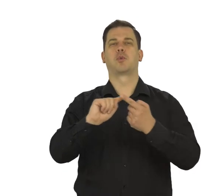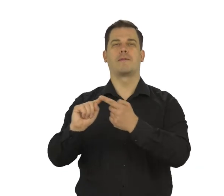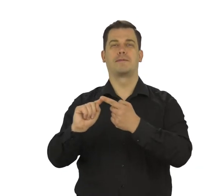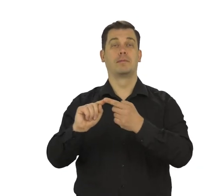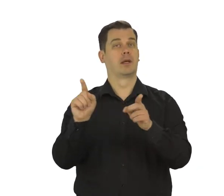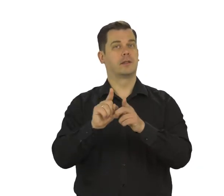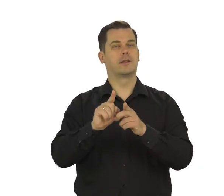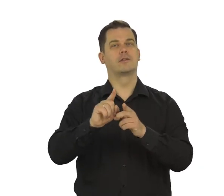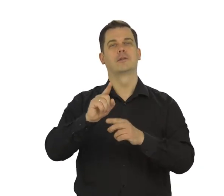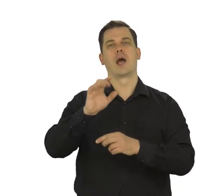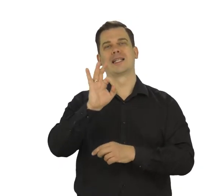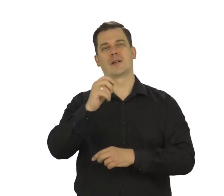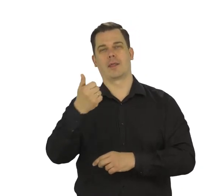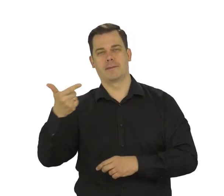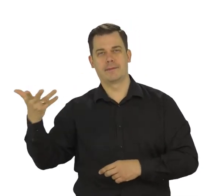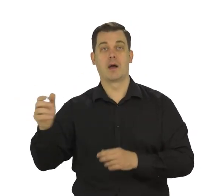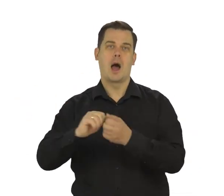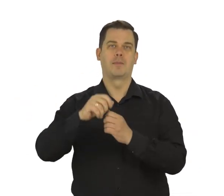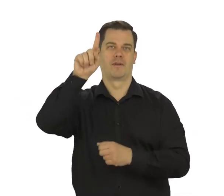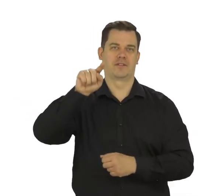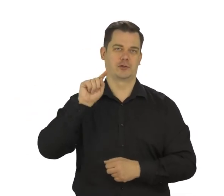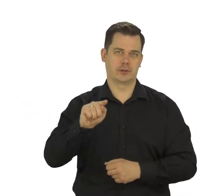a także cyfry i znaki specjalne - np. wykrzyknik.